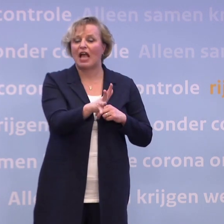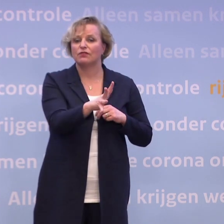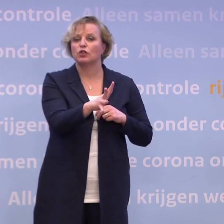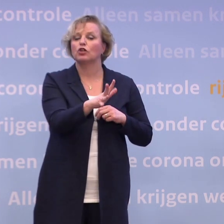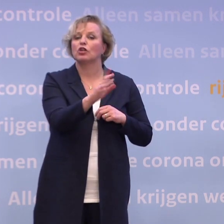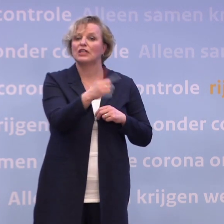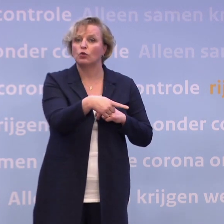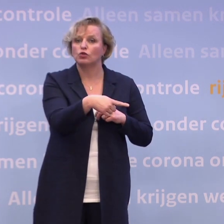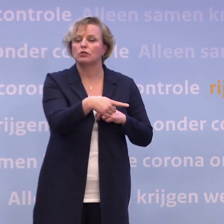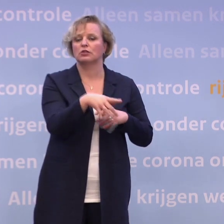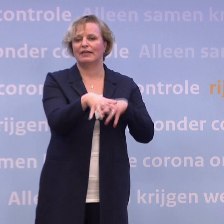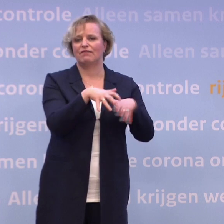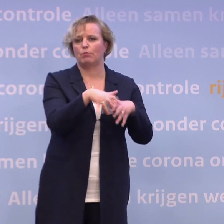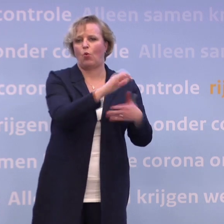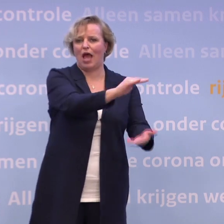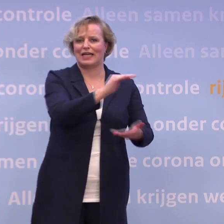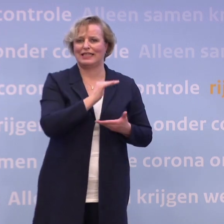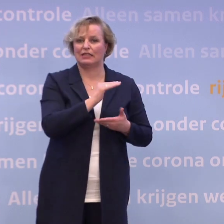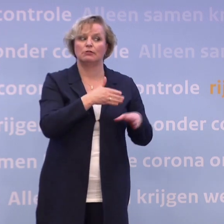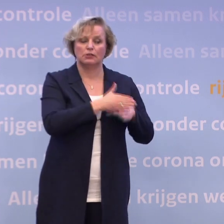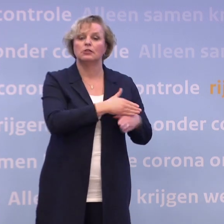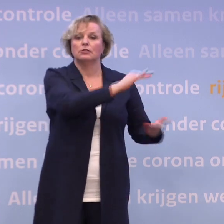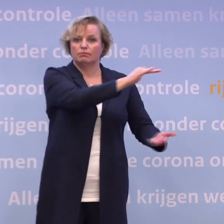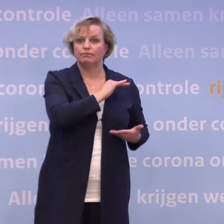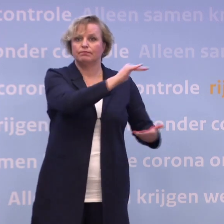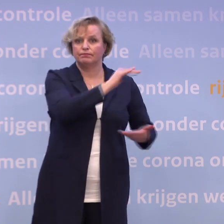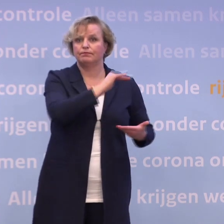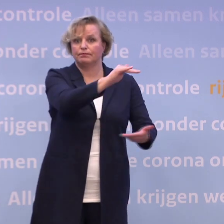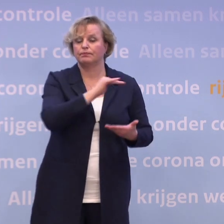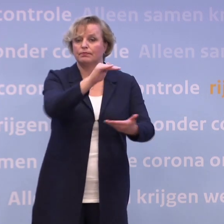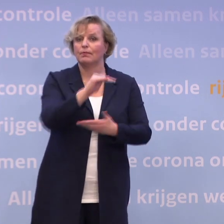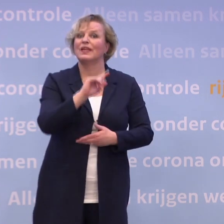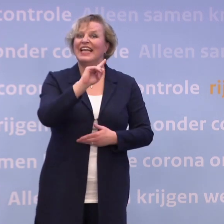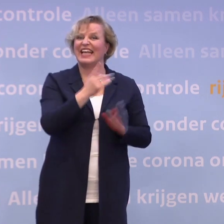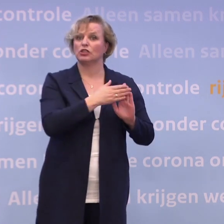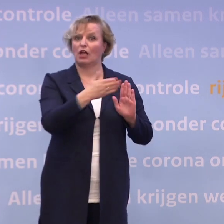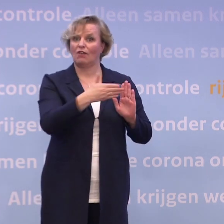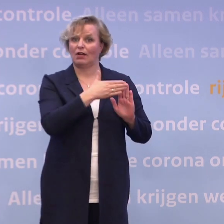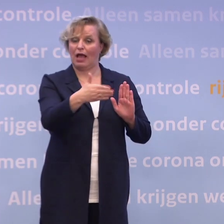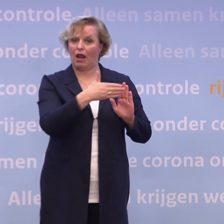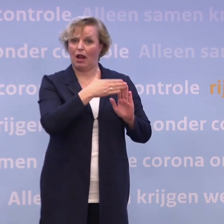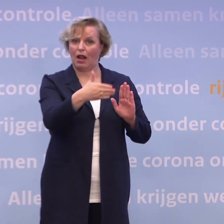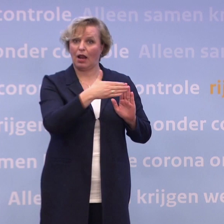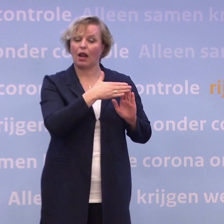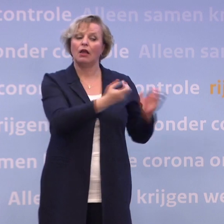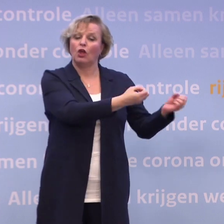Ze leveren ook door. Het totaal aantal leveringen... ...in het eerste kwartaal van dit vaccin, dat verandert op zichzelf niet...